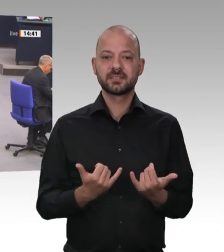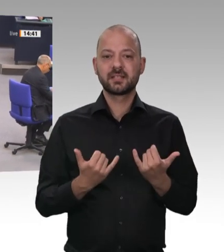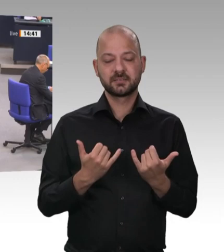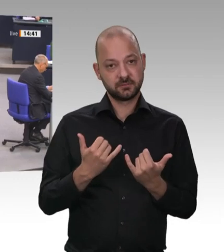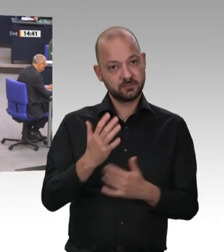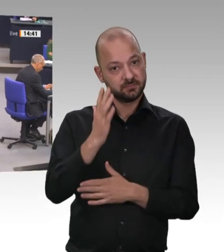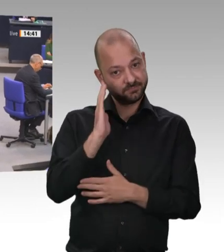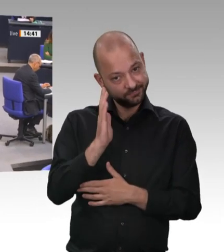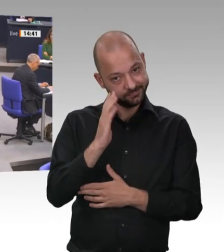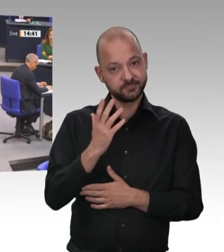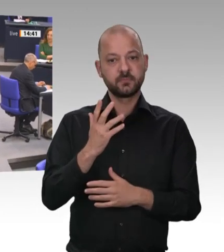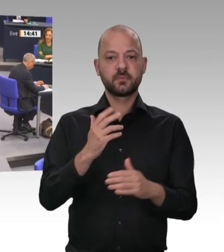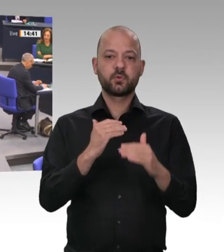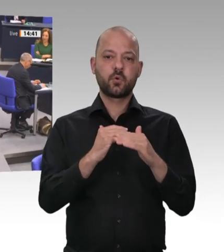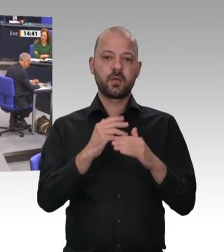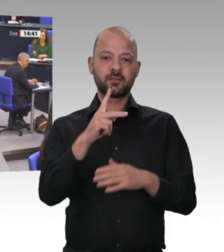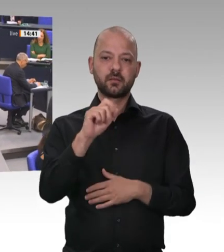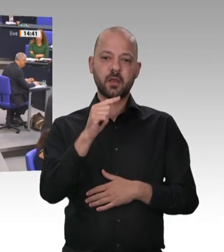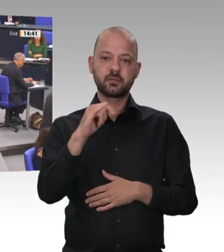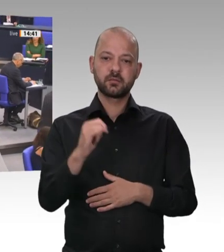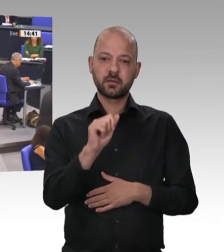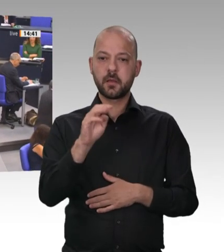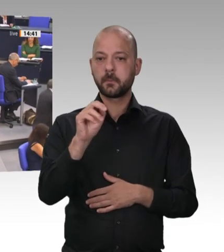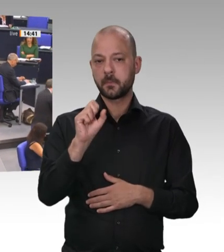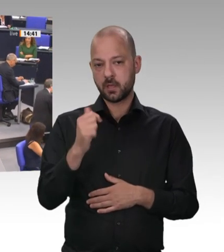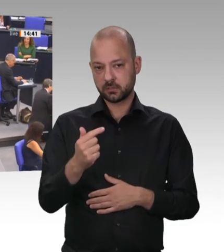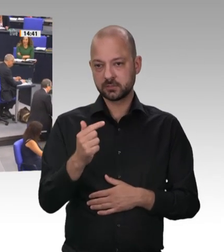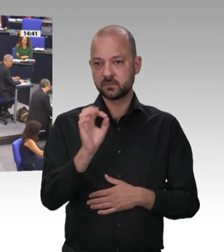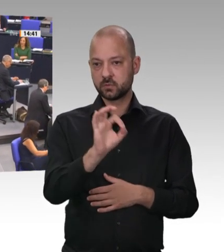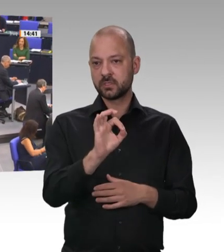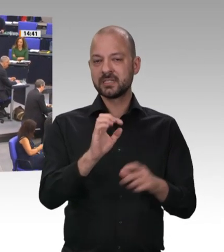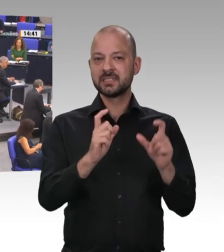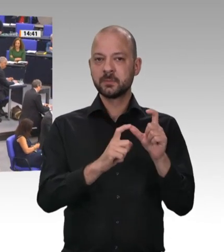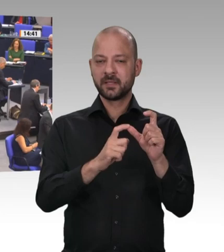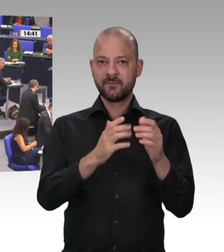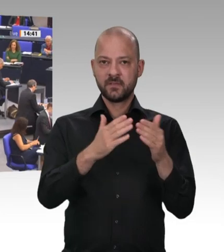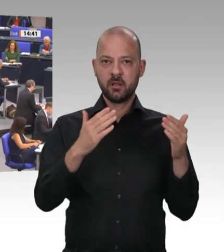Frau Präsidentin! Meine sehr verehrten Kolleginnen und Kollegen! Meine sehr verehrten Damen und Herren!